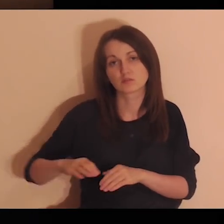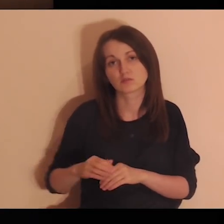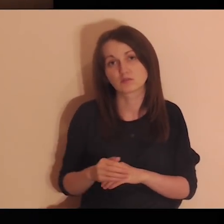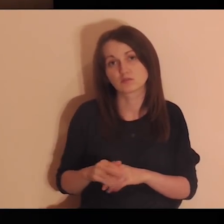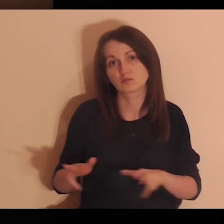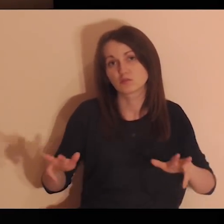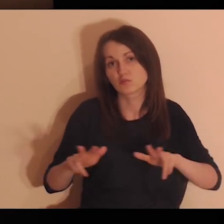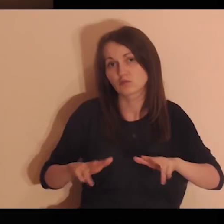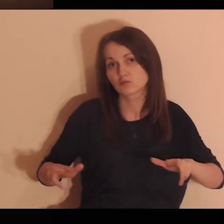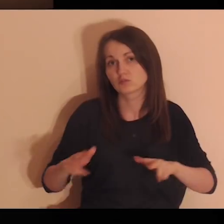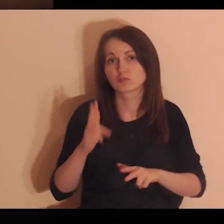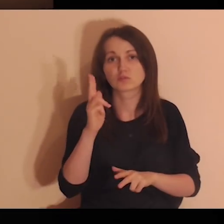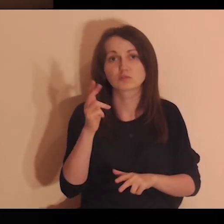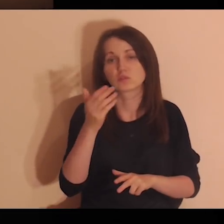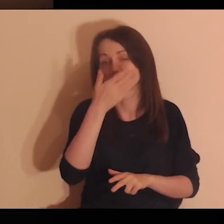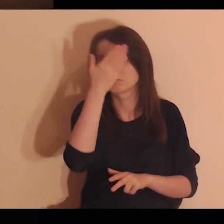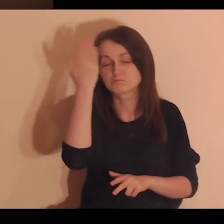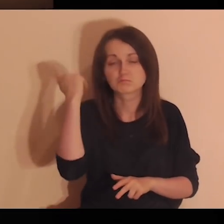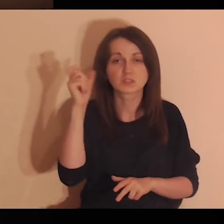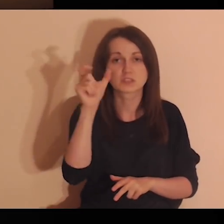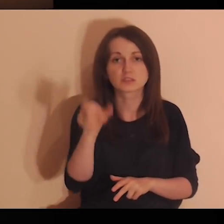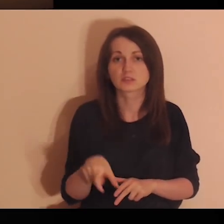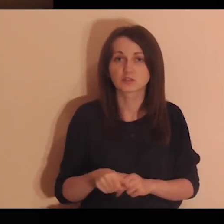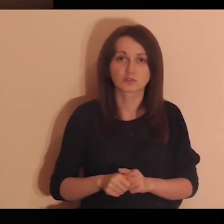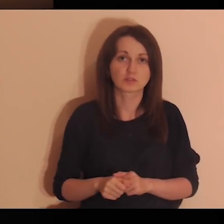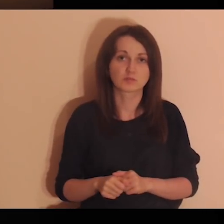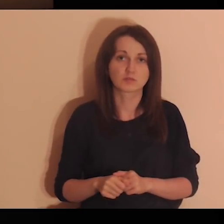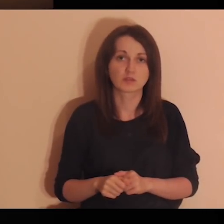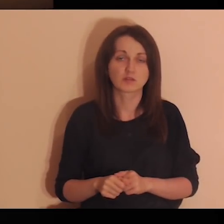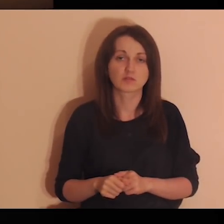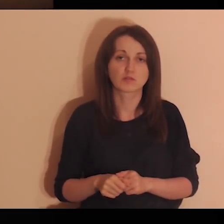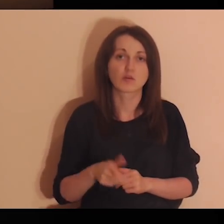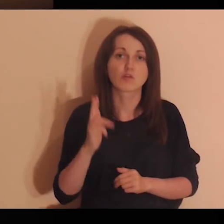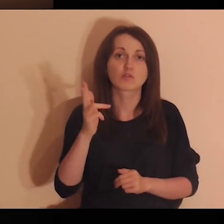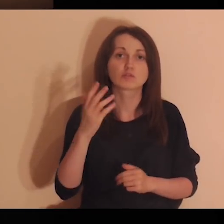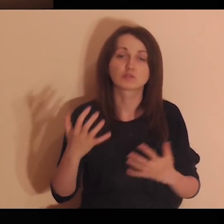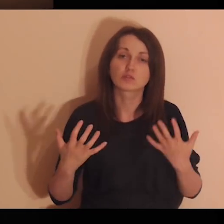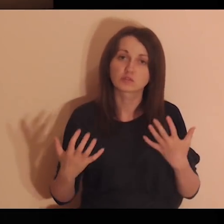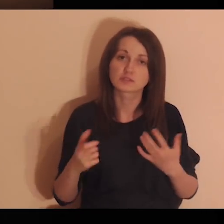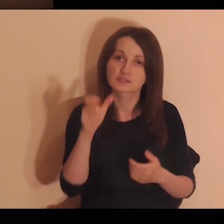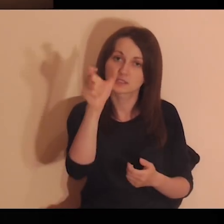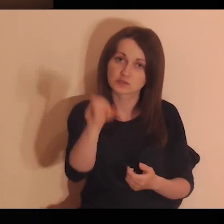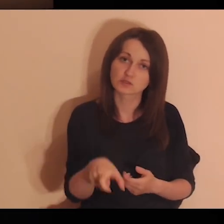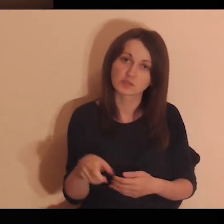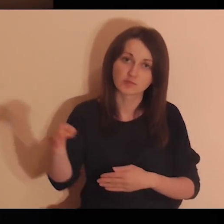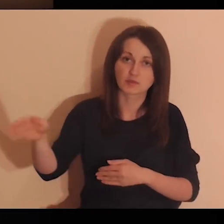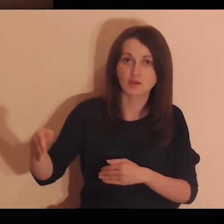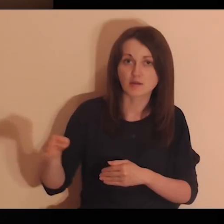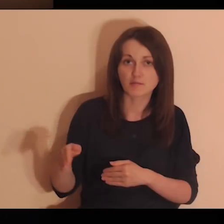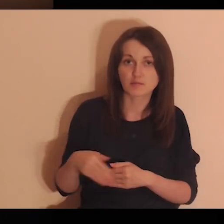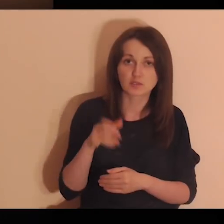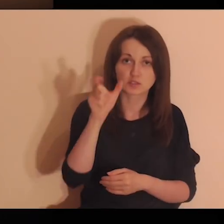i te wszystkie osoby, które Ciebie nie znają, które Ciebie pragną, które chcą się do Ciebie zbliżyć.